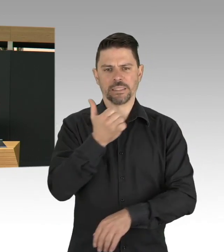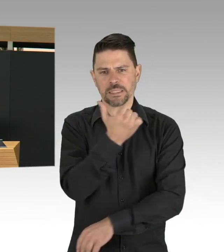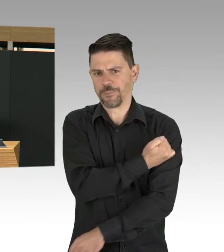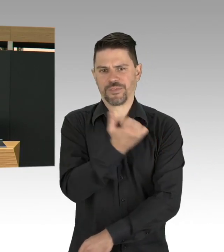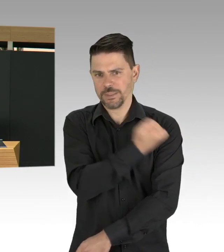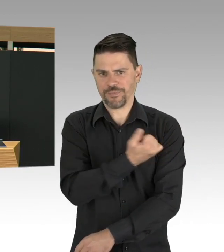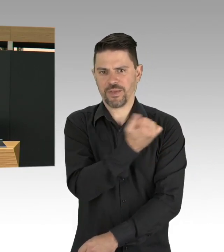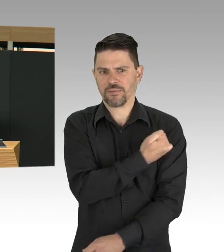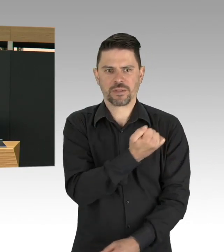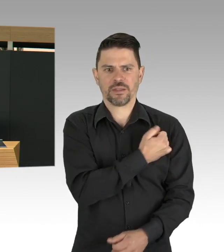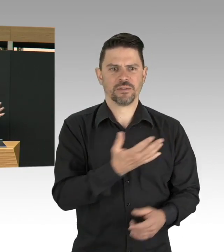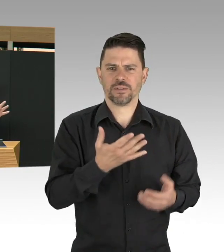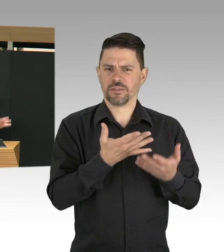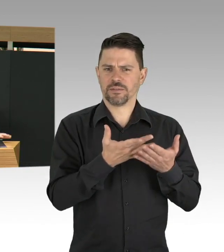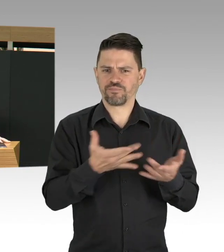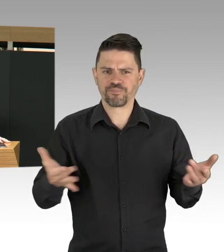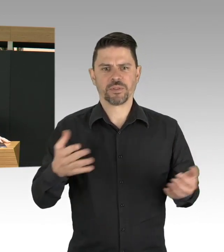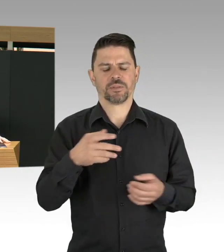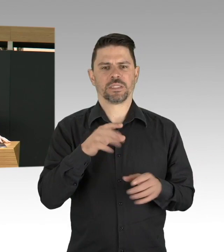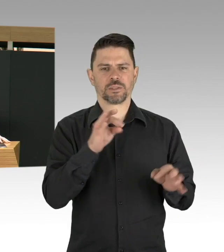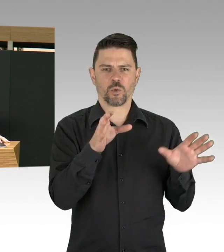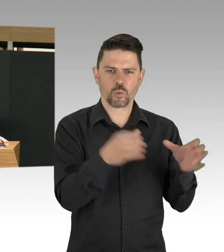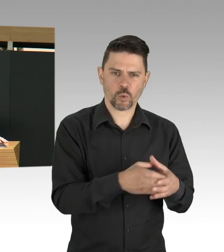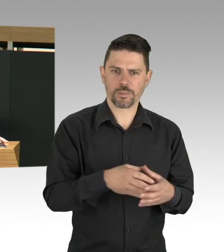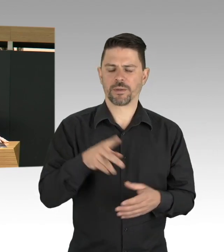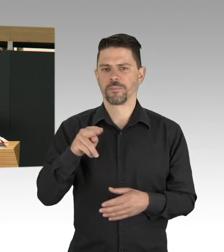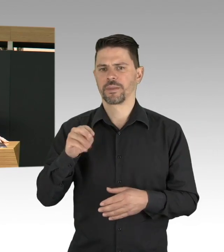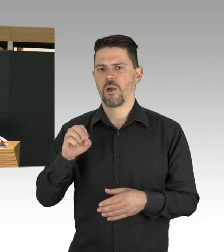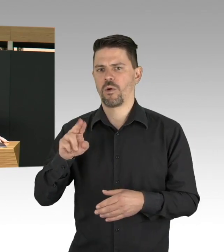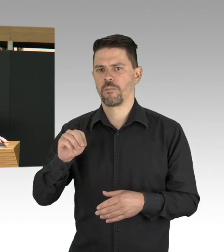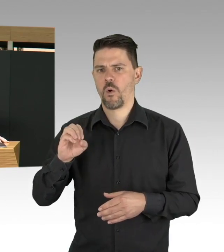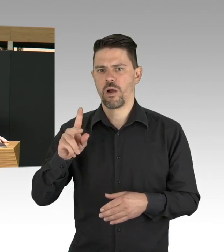und Kontaktpersonen haben, wir müssen davon wirklich weg kommen, wir müssen in der Breite mehr testen